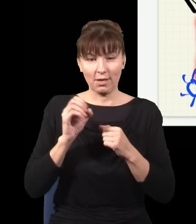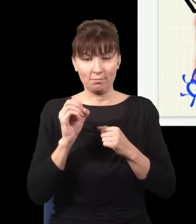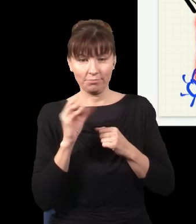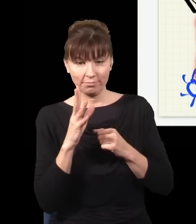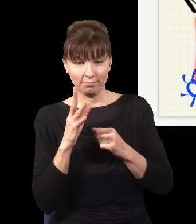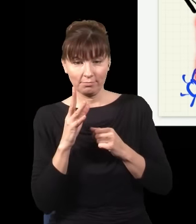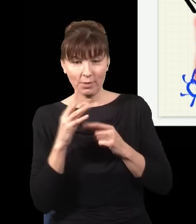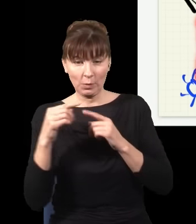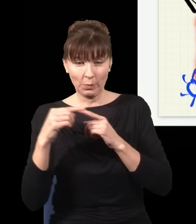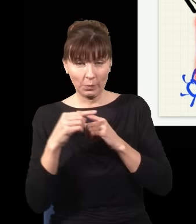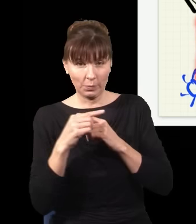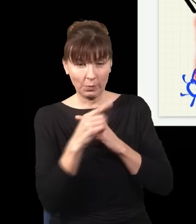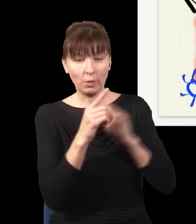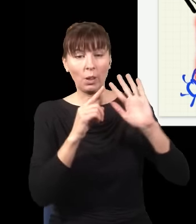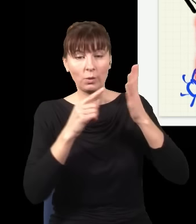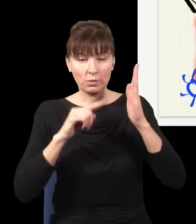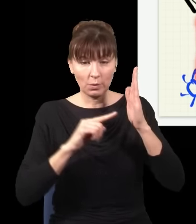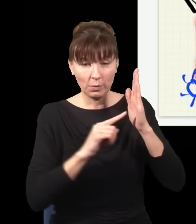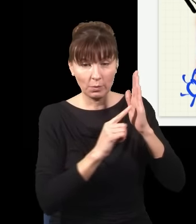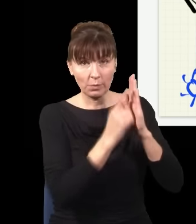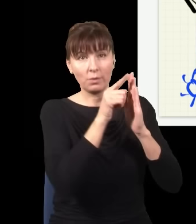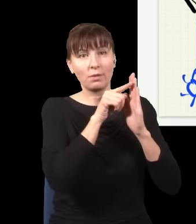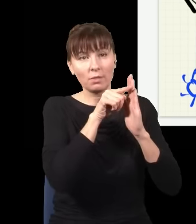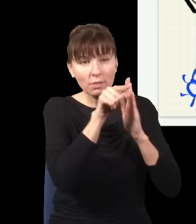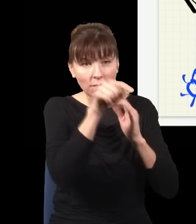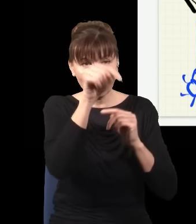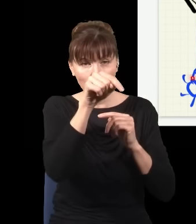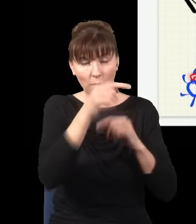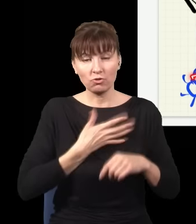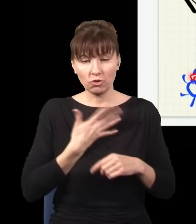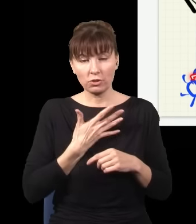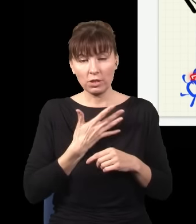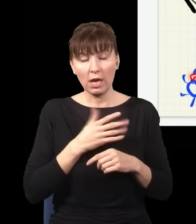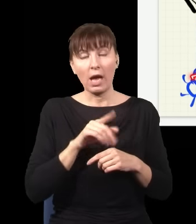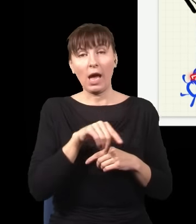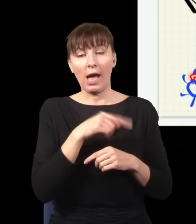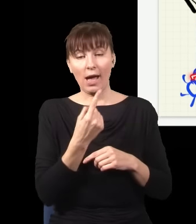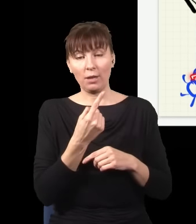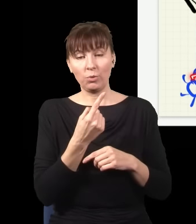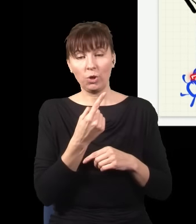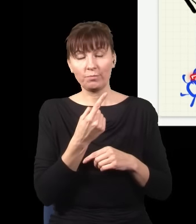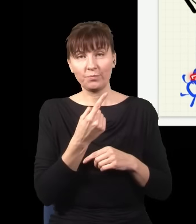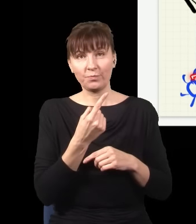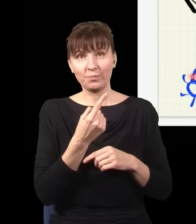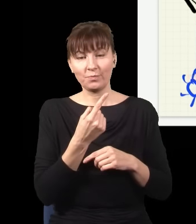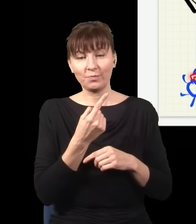odbił się od lustra i trafił do detektora na dole, albo niebieski foton poszedł do tej dolnej szczelinki,